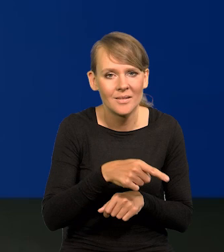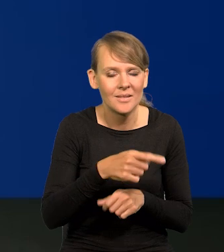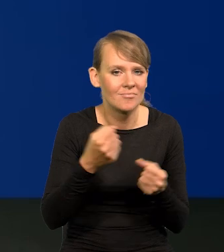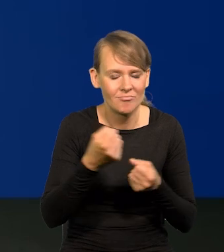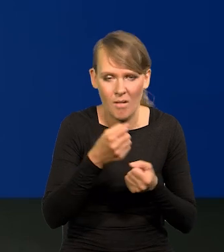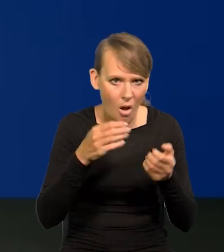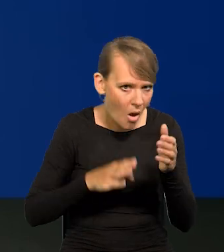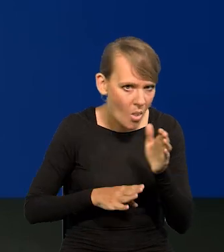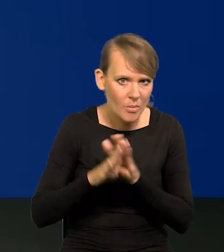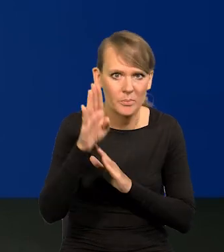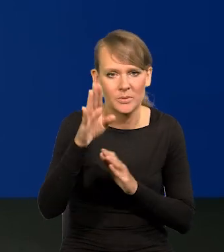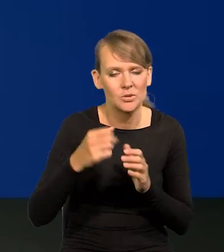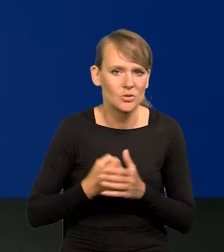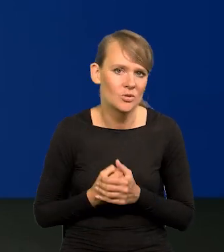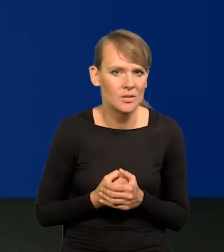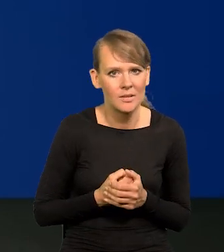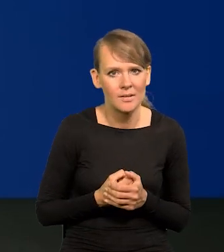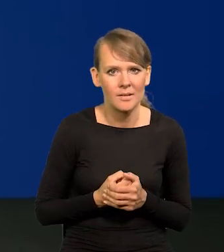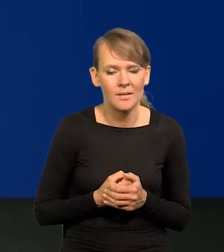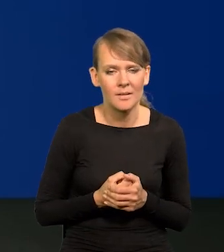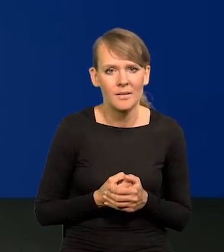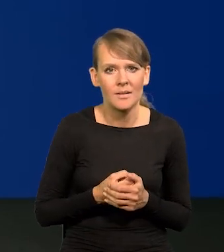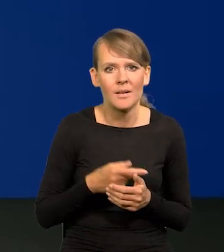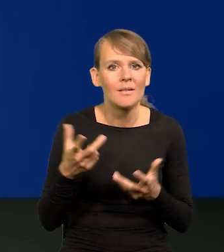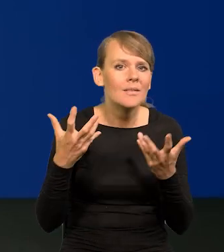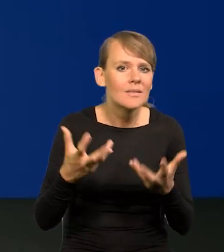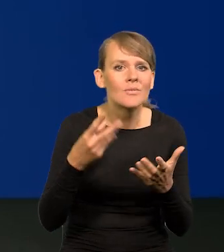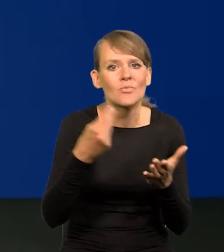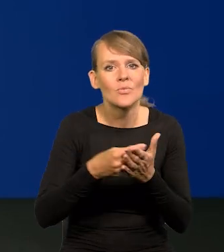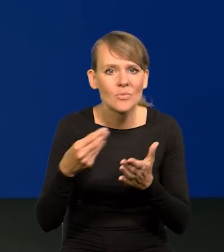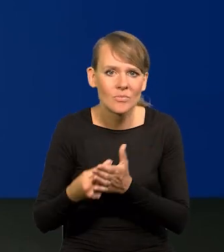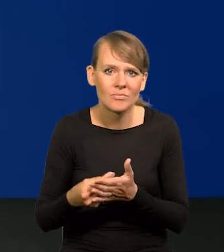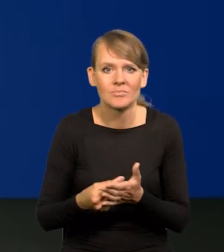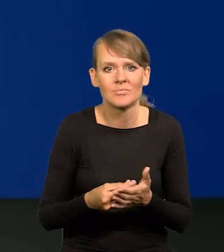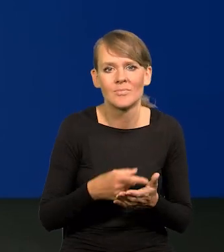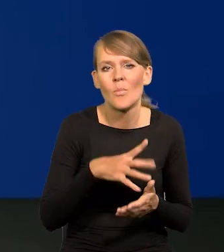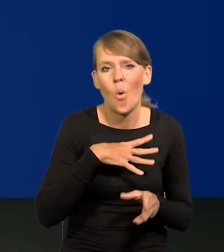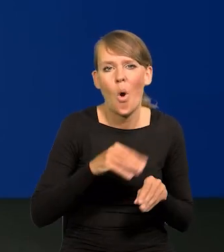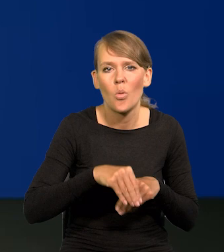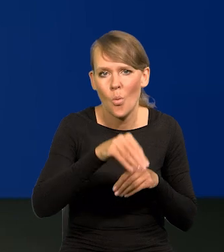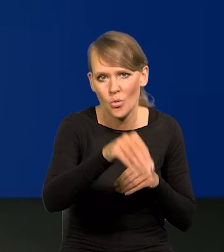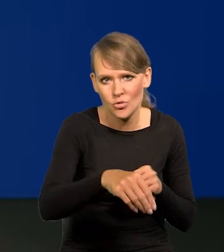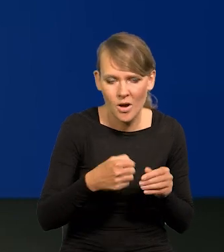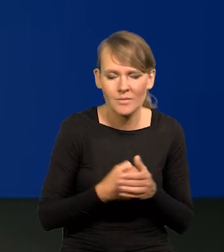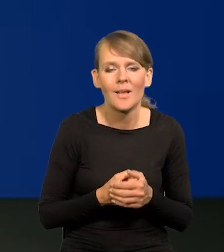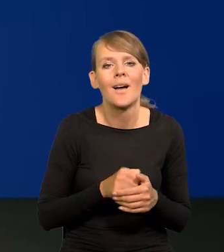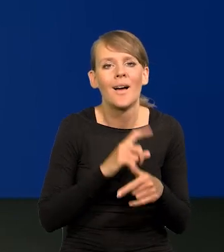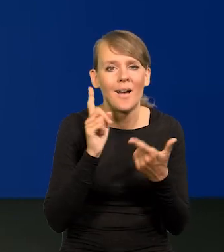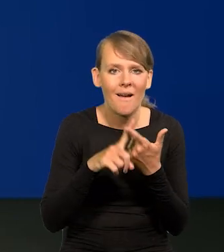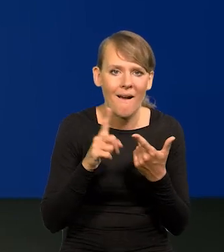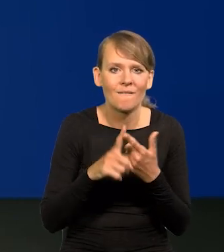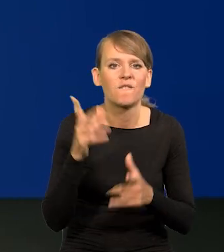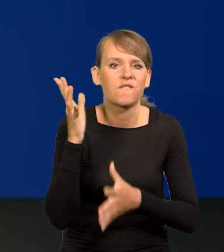niż ktokolwiek się spodziewał popytu i inflacji, odłożonego popytu, i potem wybuch wojny,